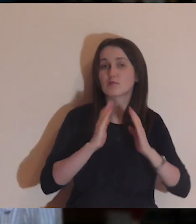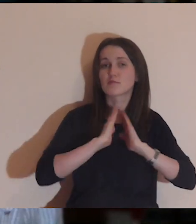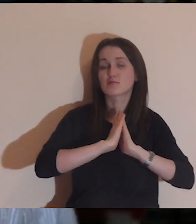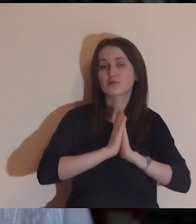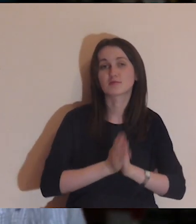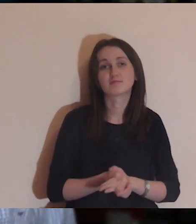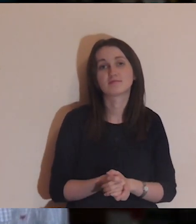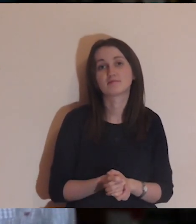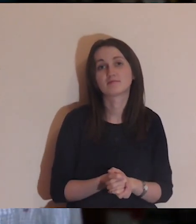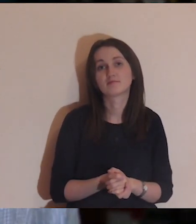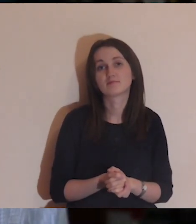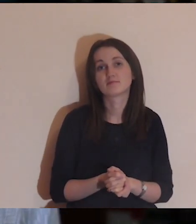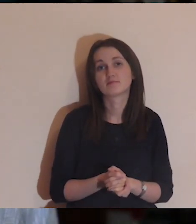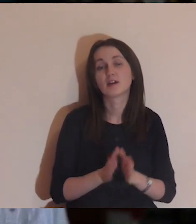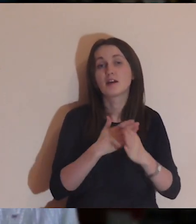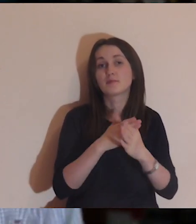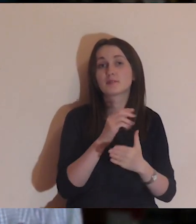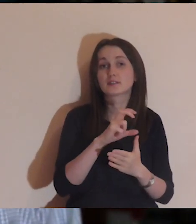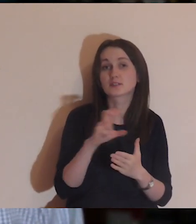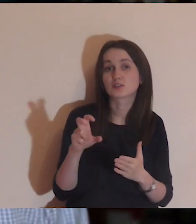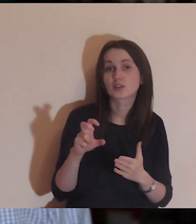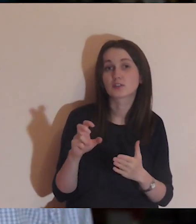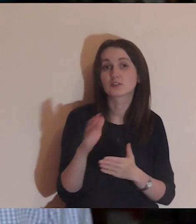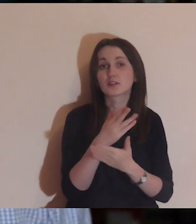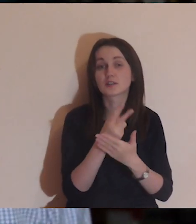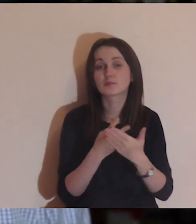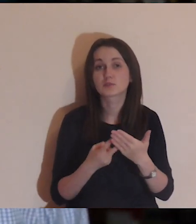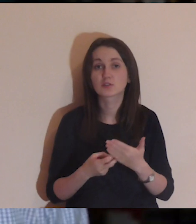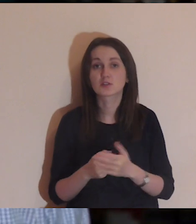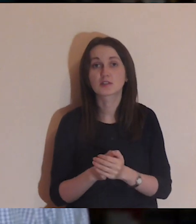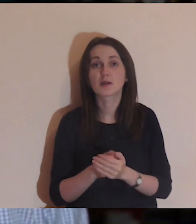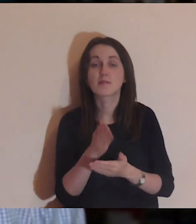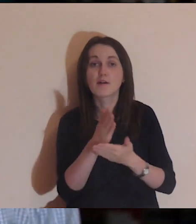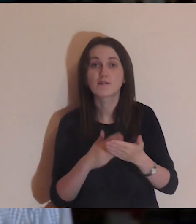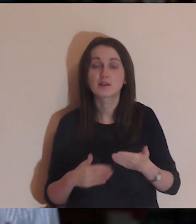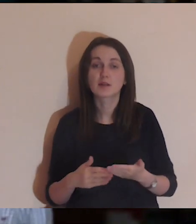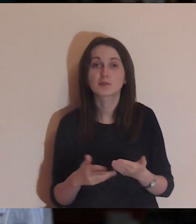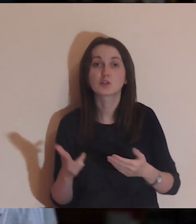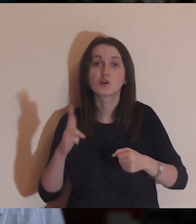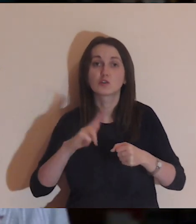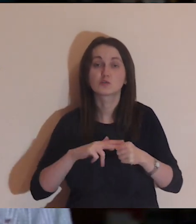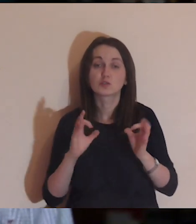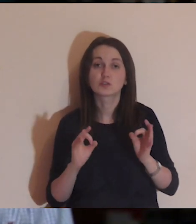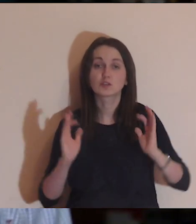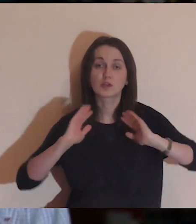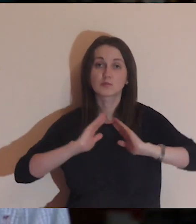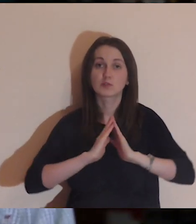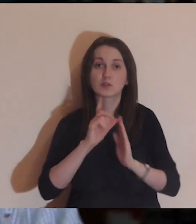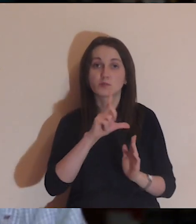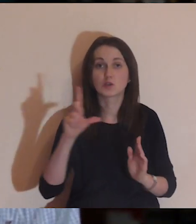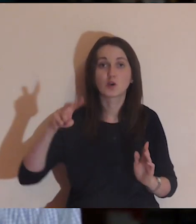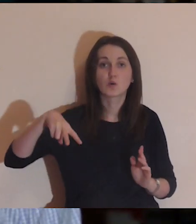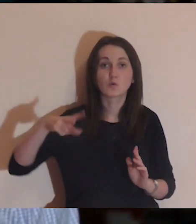Komentujcie, komentujcie, a ja w międzyczasie przeczytam fragment Ewangelii, który będziemy dzisiaj medytować,